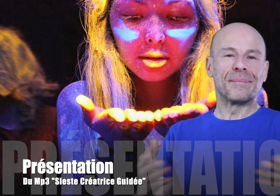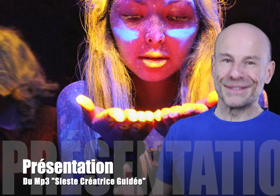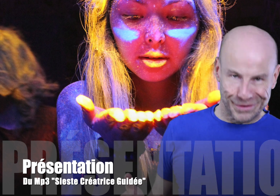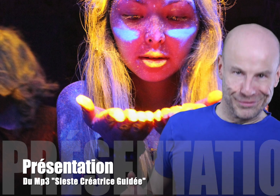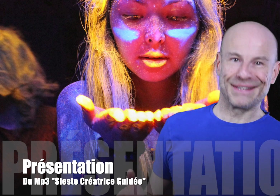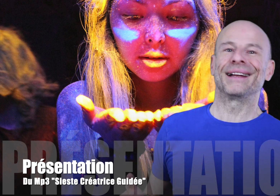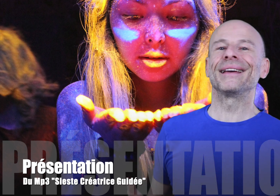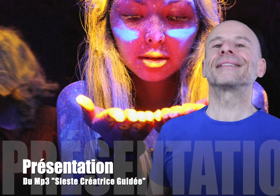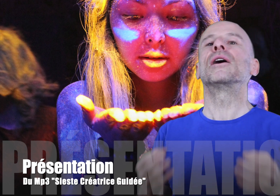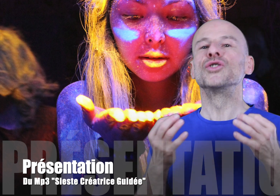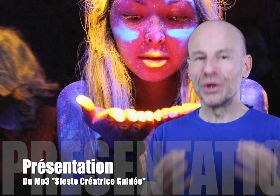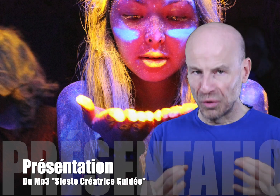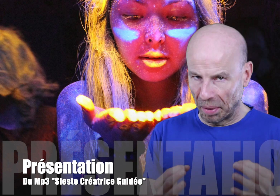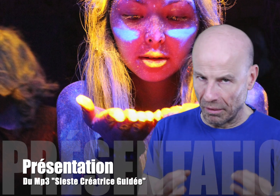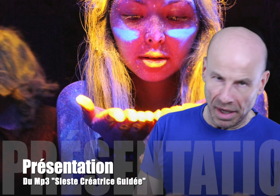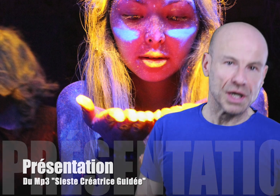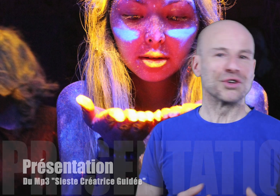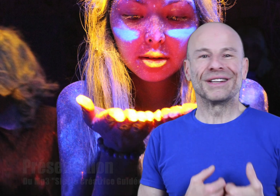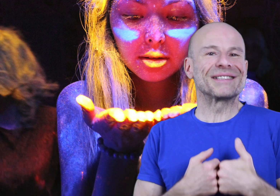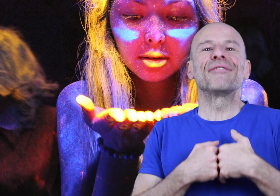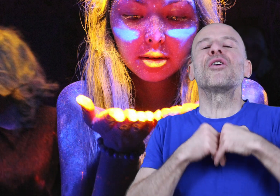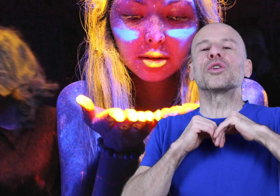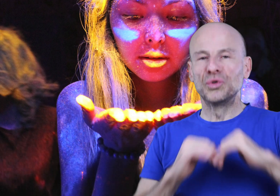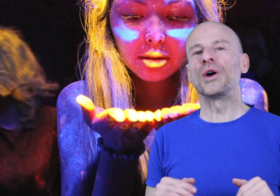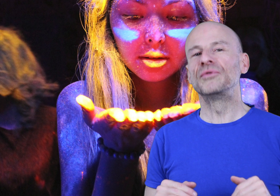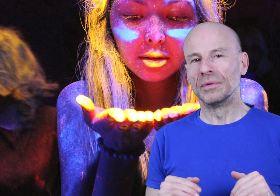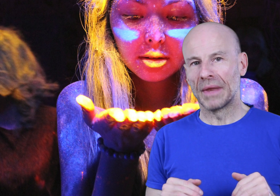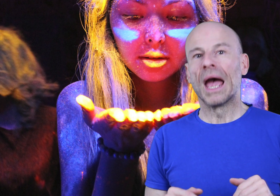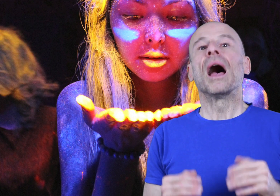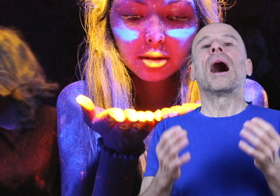Vous n’avez pas envie de vous casser la tête? Je vous comprends! Je déteste l’effort tout comme vous!